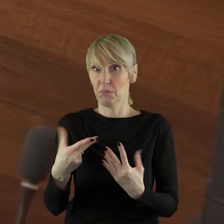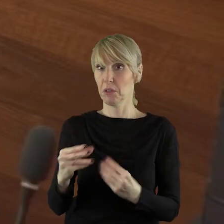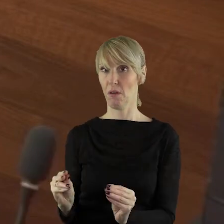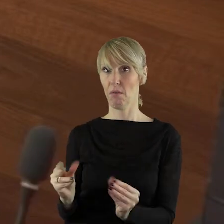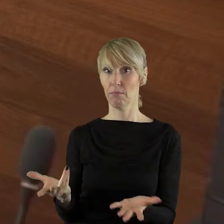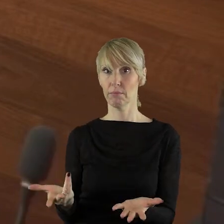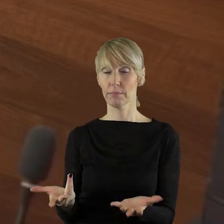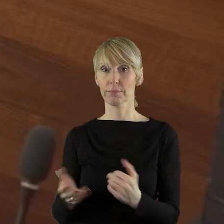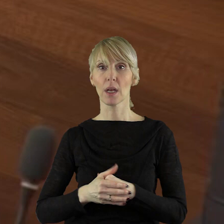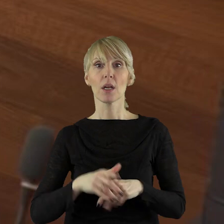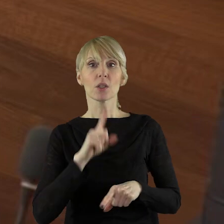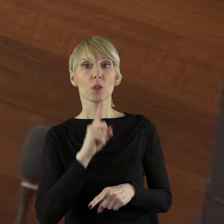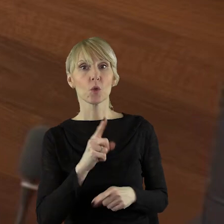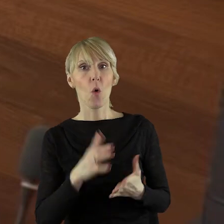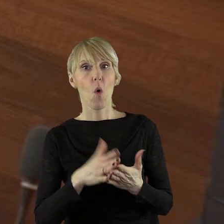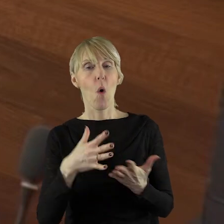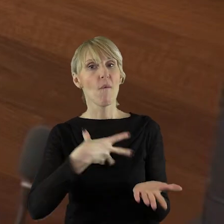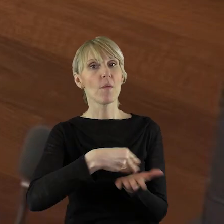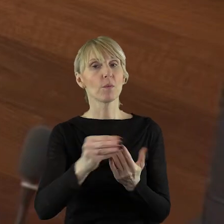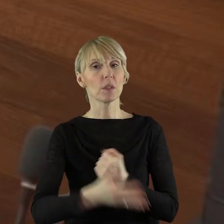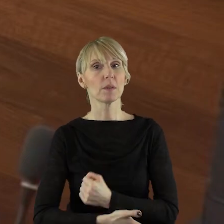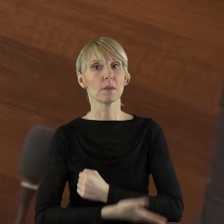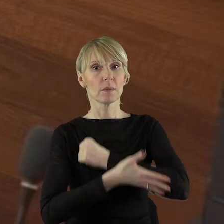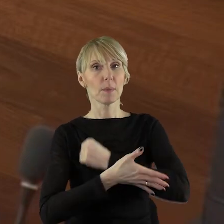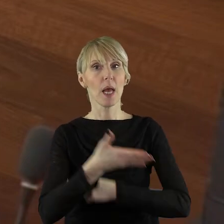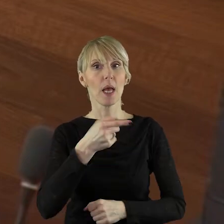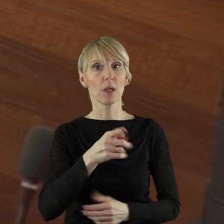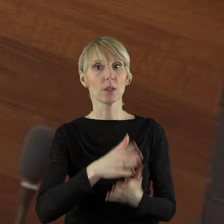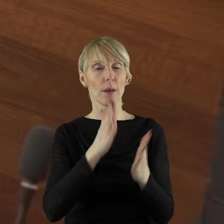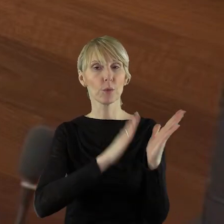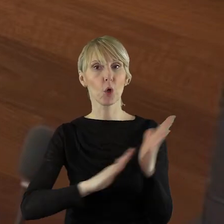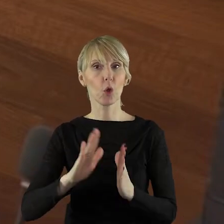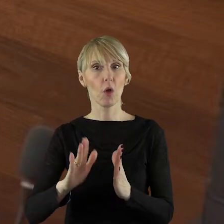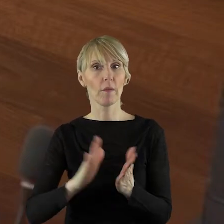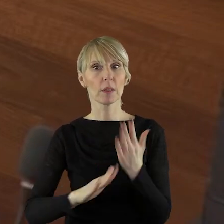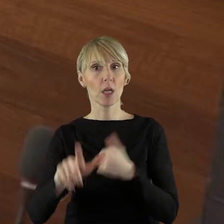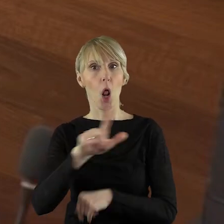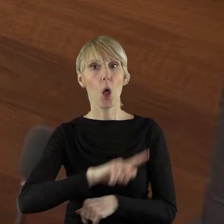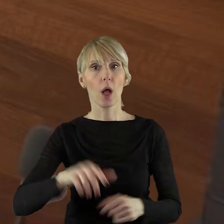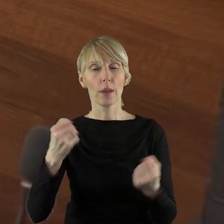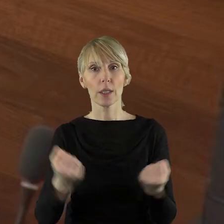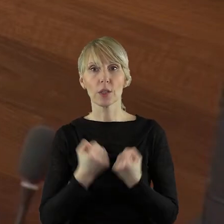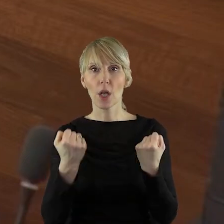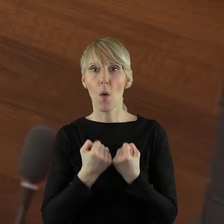I czy wypłacono wsparcie przygotowawcze lokalnym grupom działania,